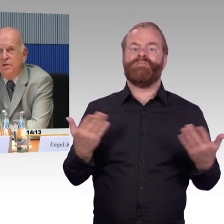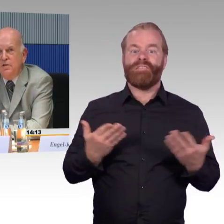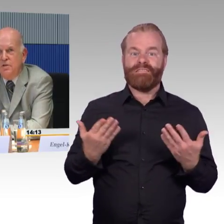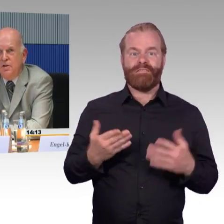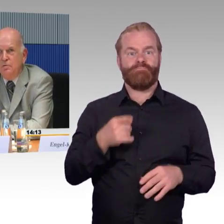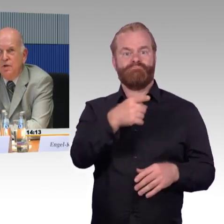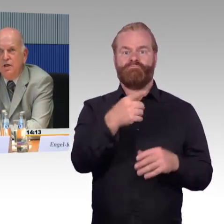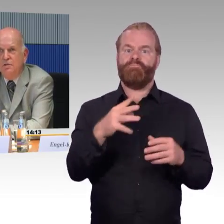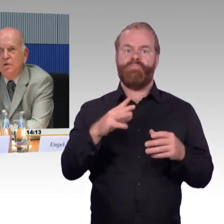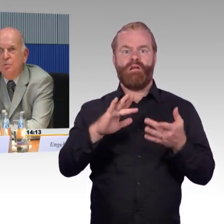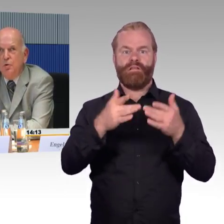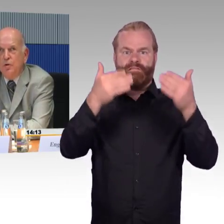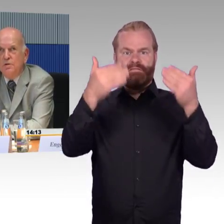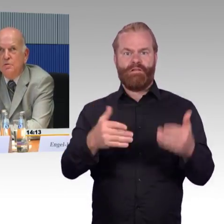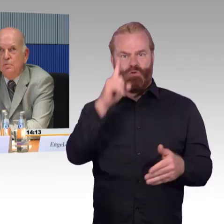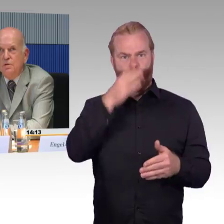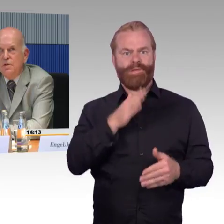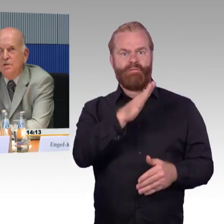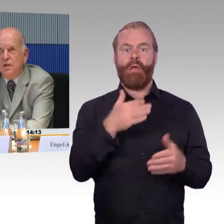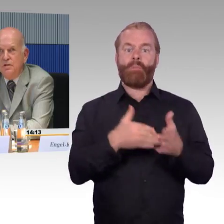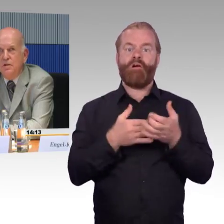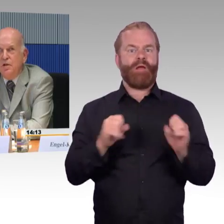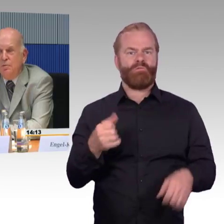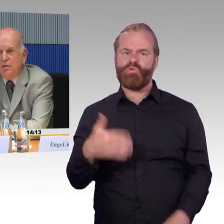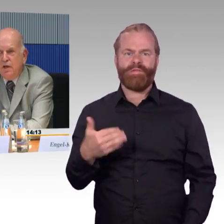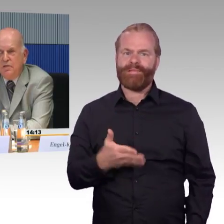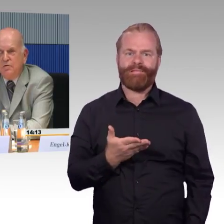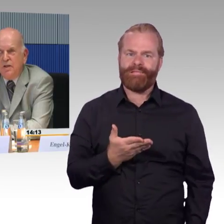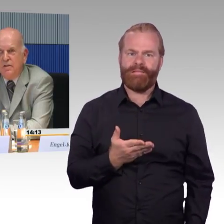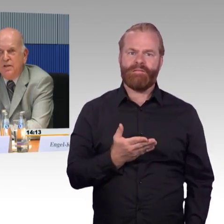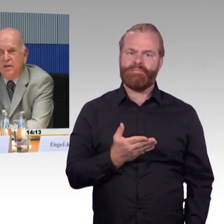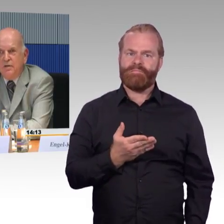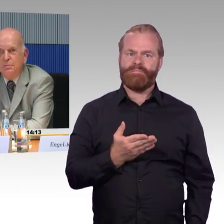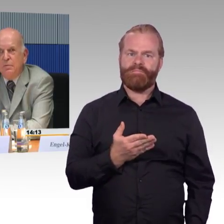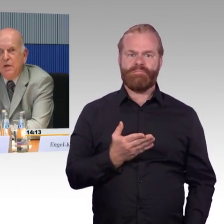die richtet sich ja nur an Behörden, nicht an private Verkehrsträger.